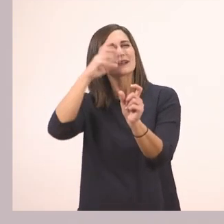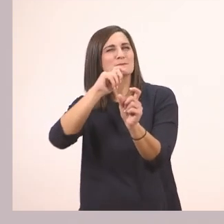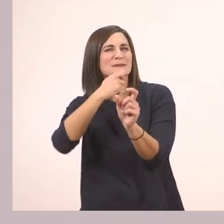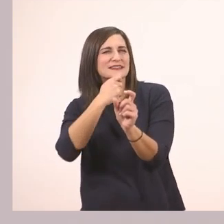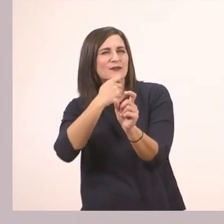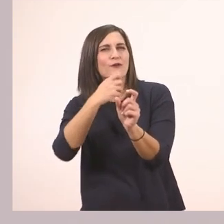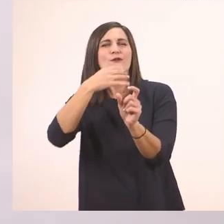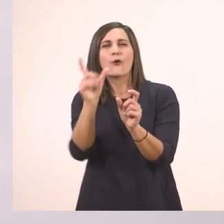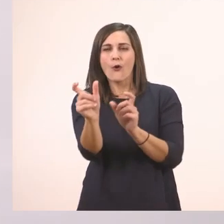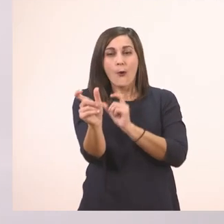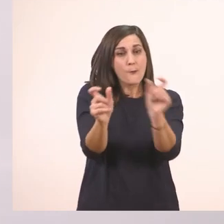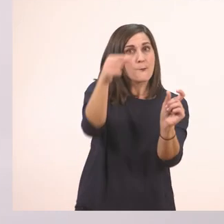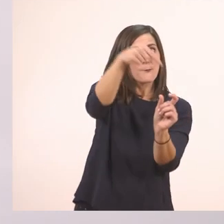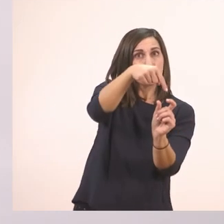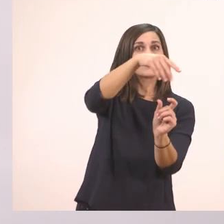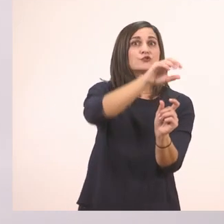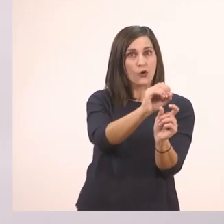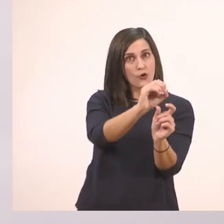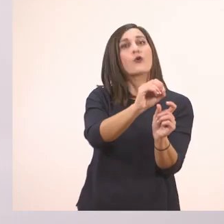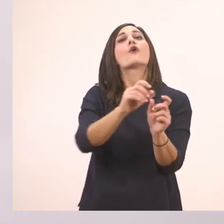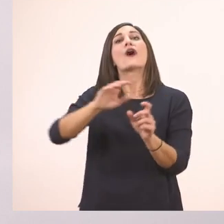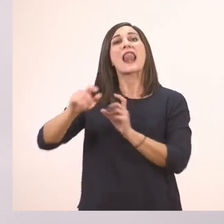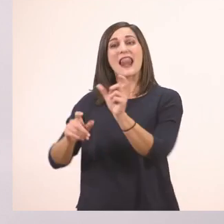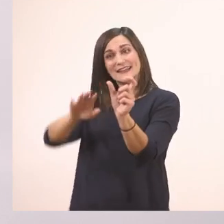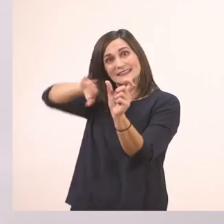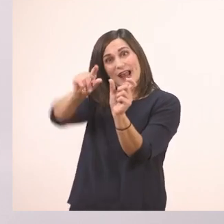Επειδή έχει μπροστά το "το" στο τέλος θα γραφτεί με το ι. Θα το γράψω και θα το κυκλώσω.